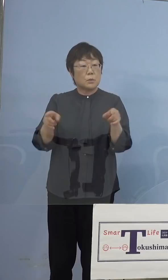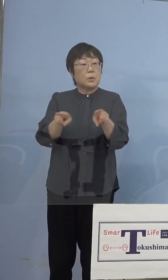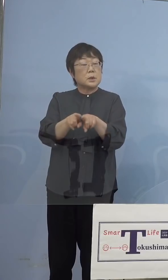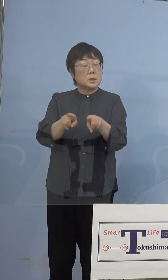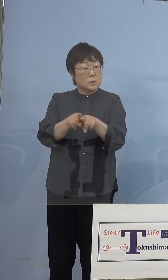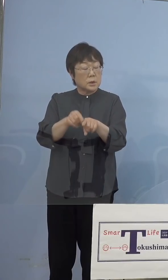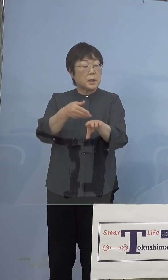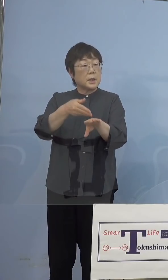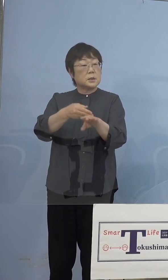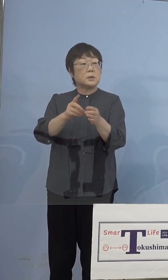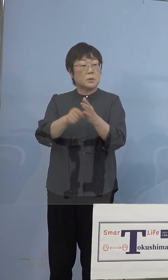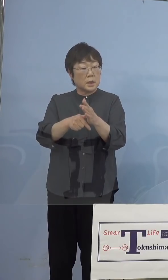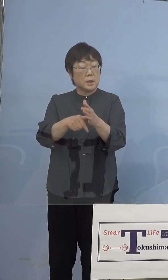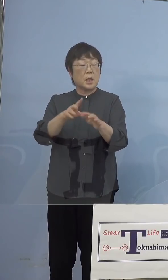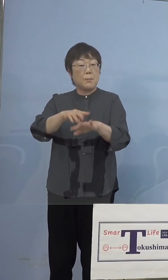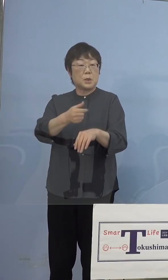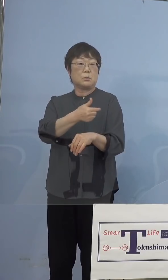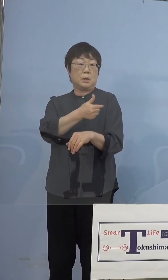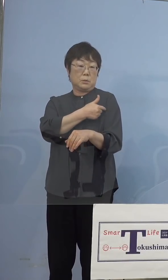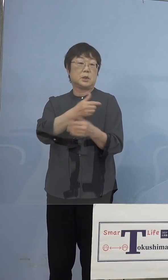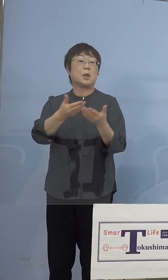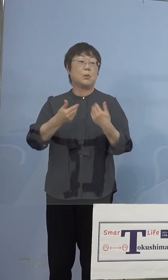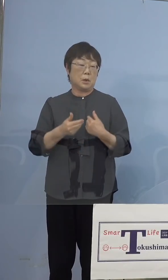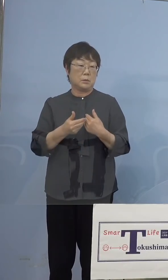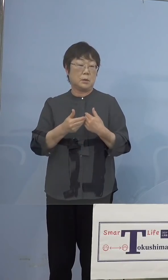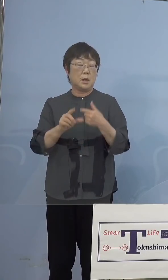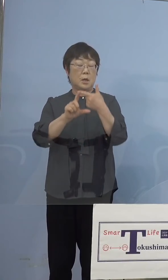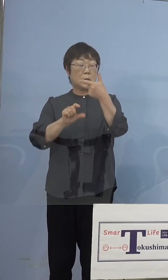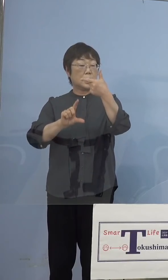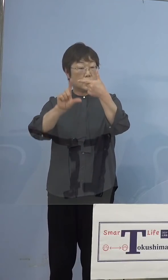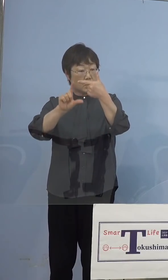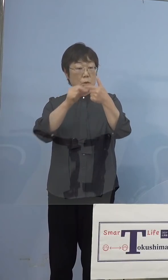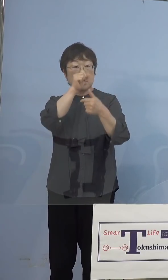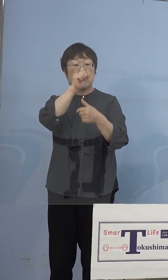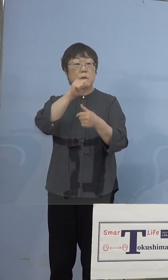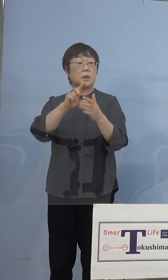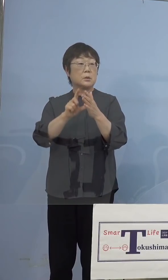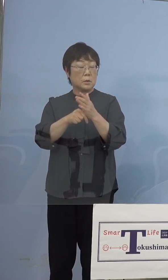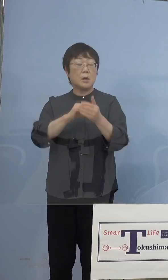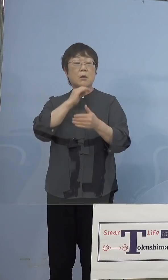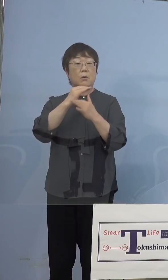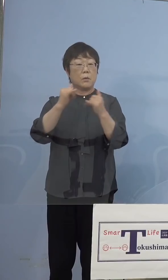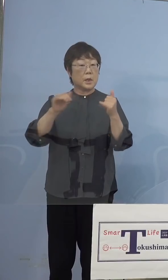打たせていただくと、そして6月上旬に 予定をしている高齢者の皆様方の